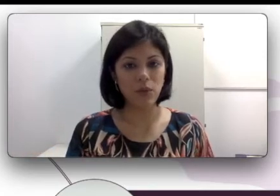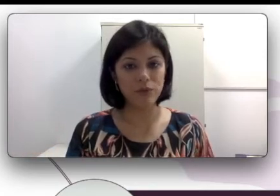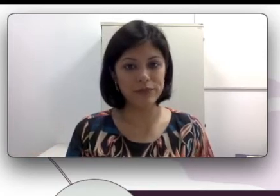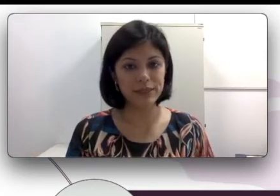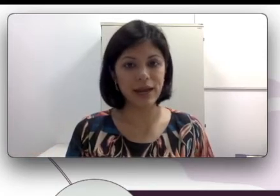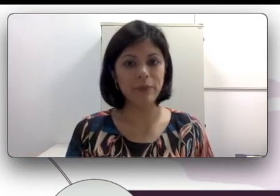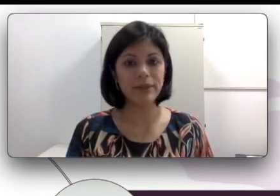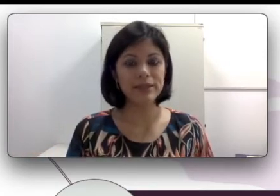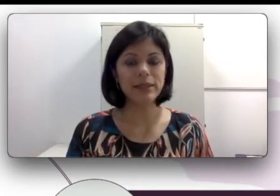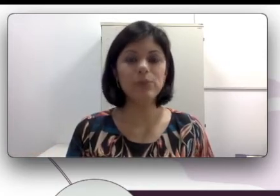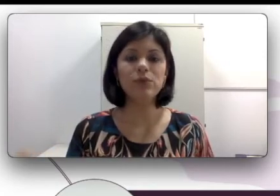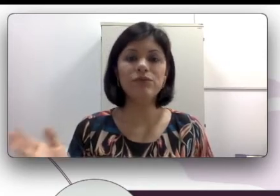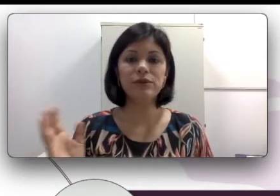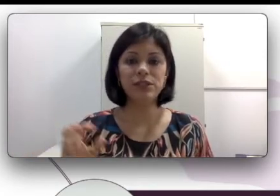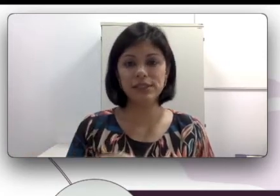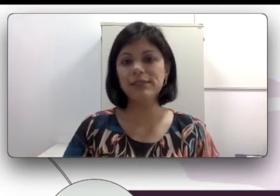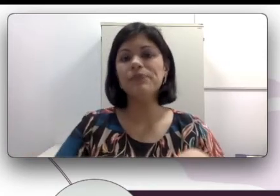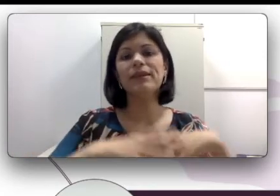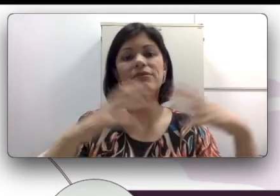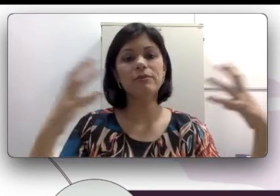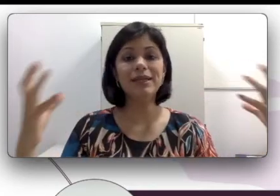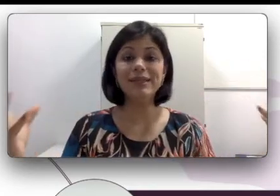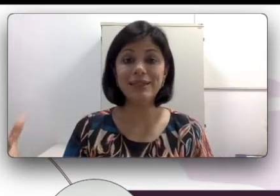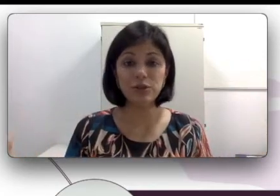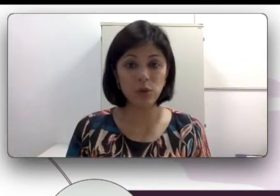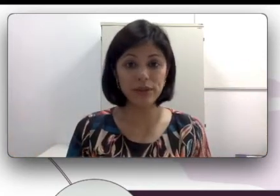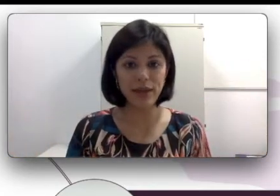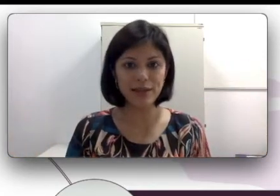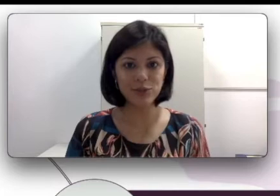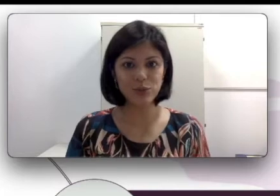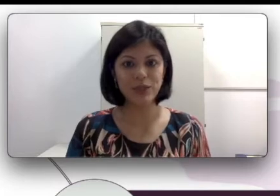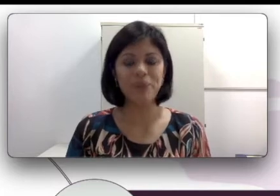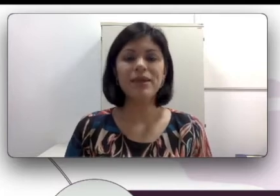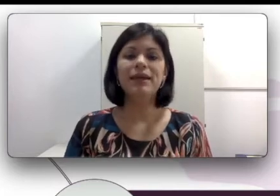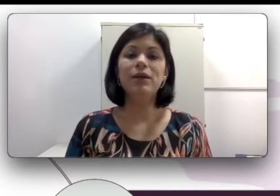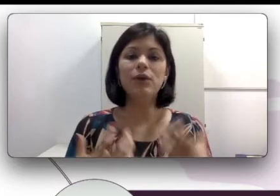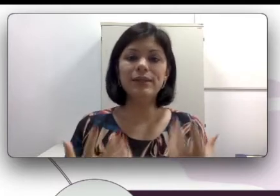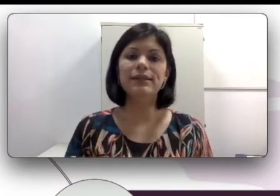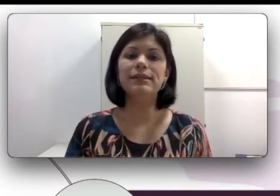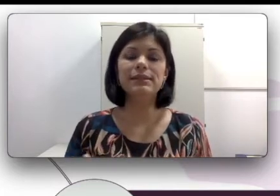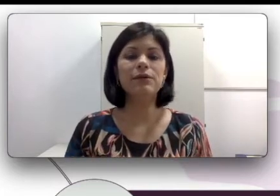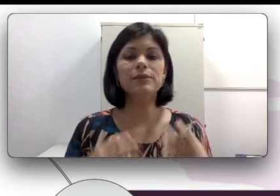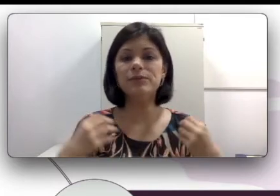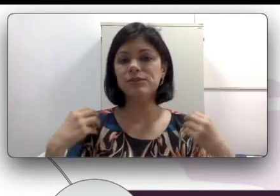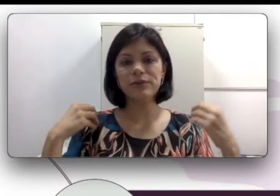UFSCAR e disse que a família dele toda é surda e quando ele nasceu as pessoas foram